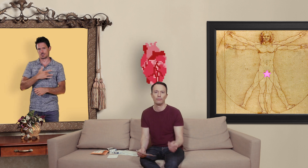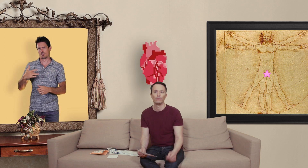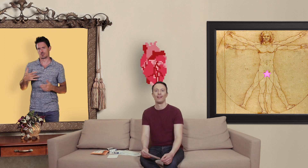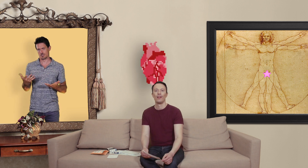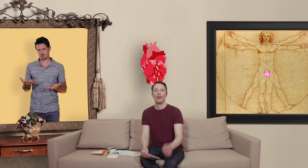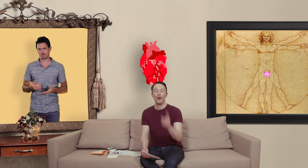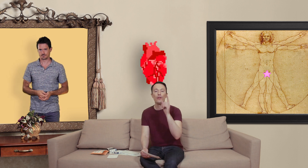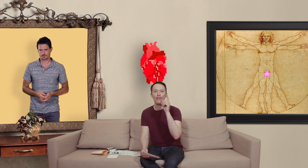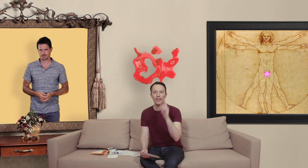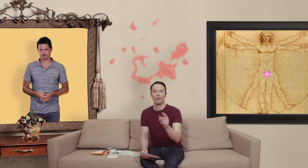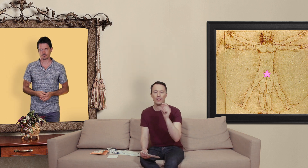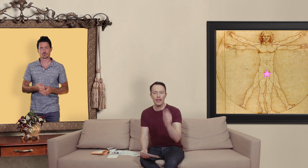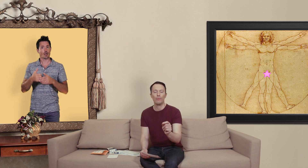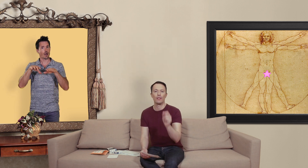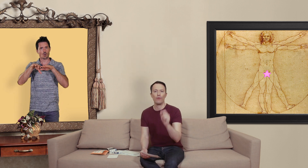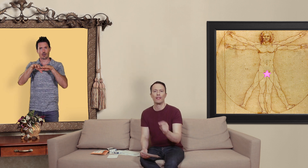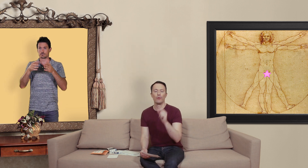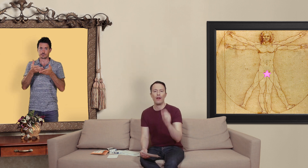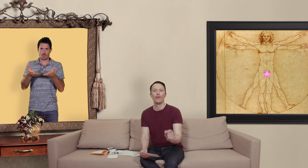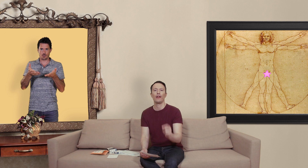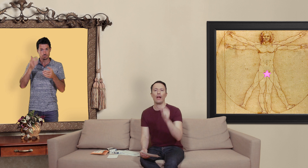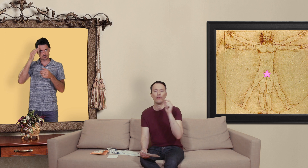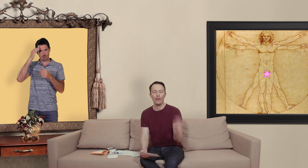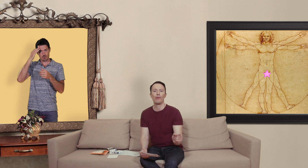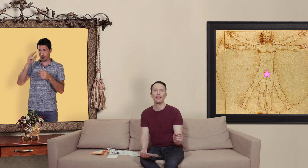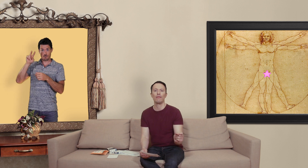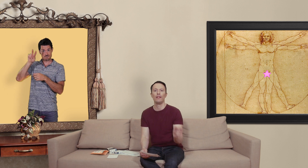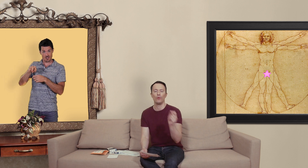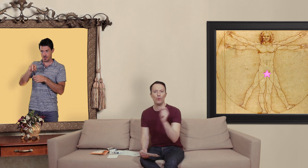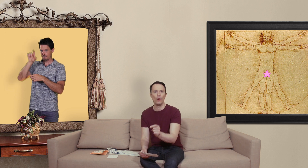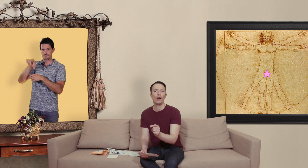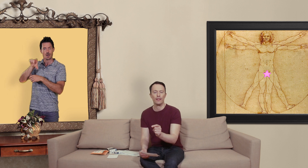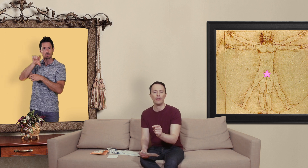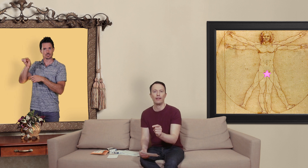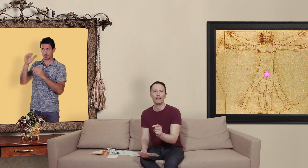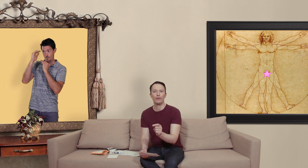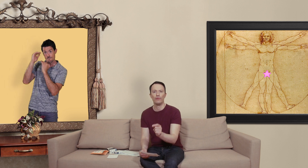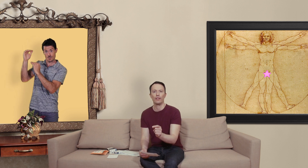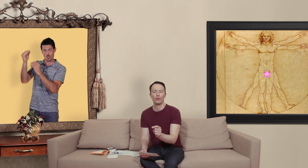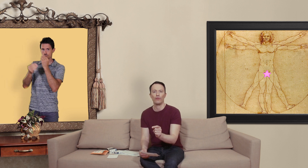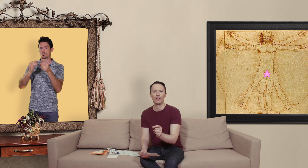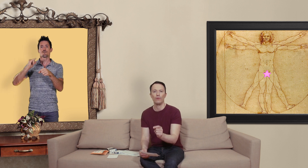une des façons simples de savoir si on a affaire à une vraie pharmacie en ligne ou un site internet qui me vend des contrefaçons